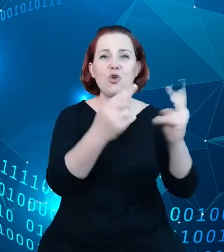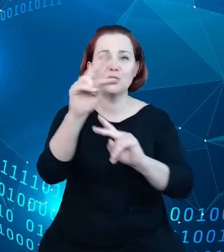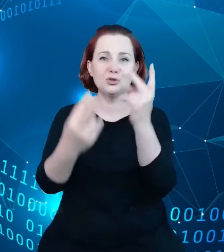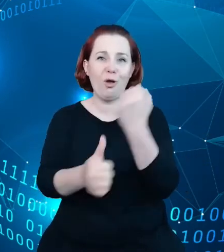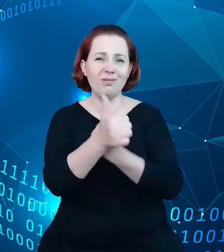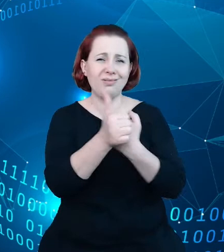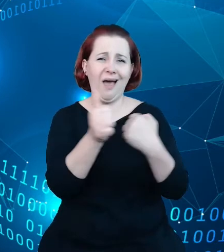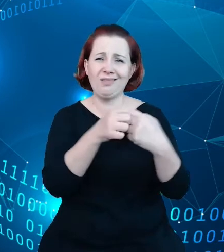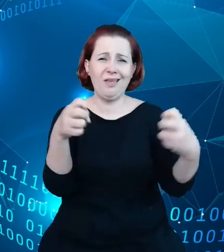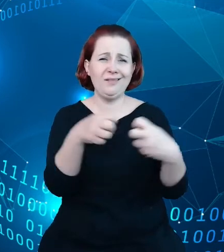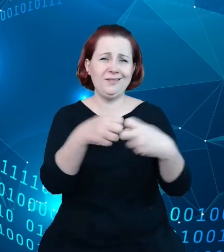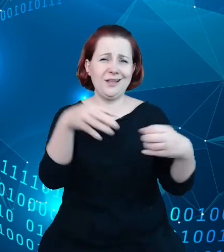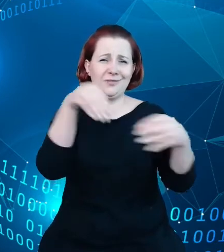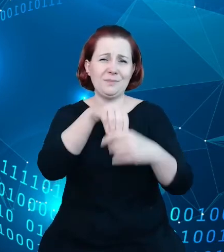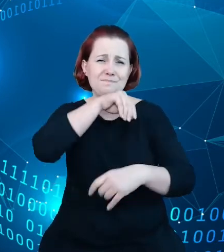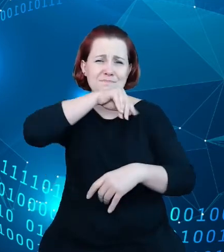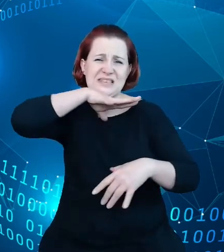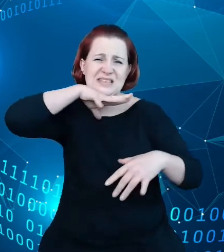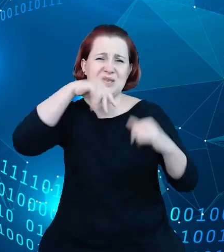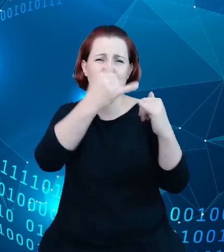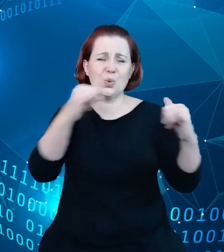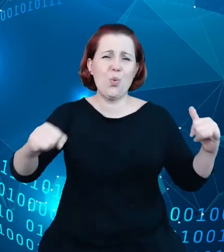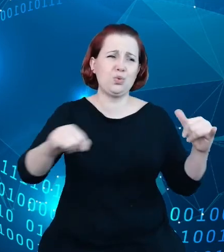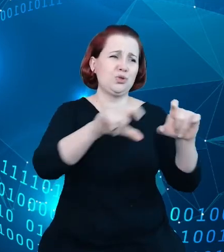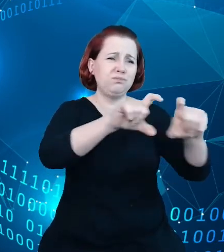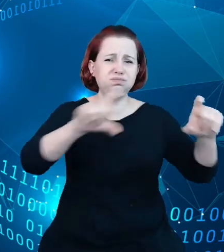różnych obiektach turystycznych, o atrakcjach turystycznych i to dane